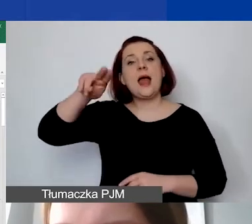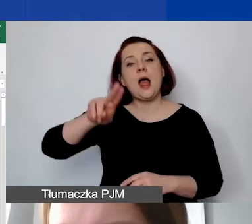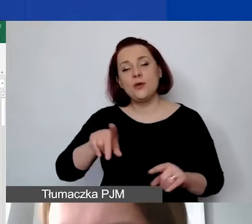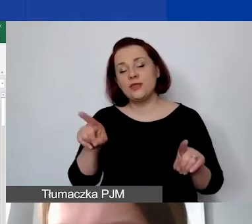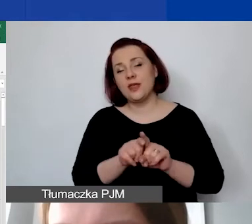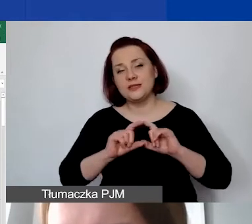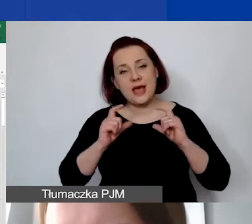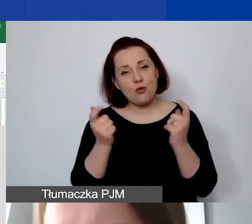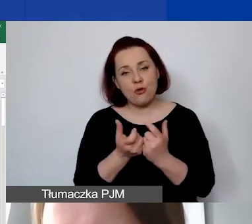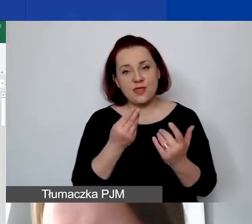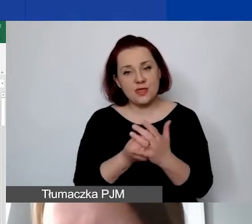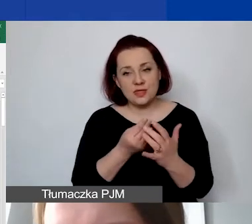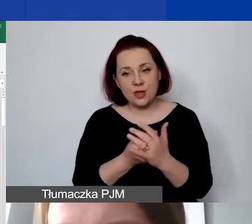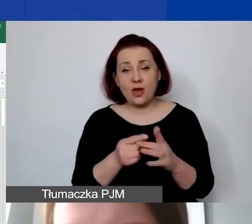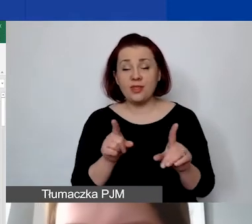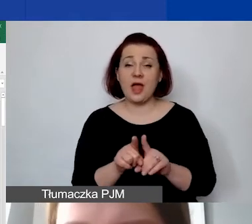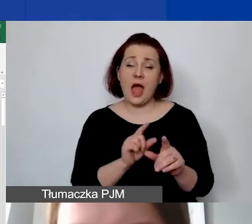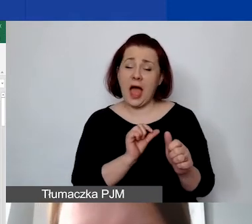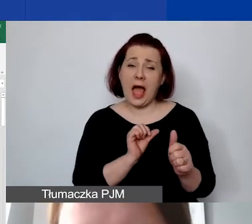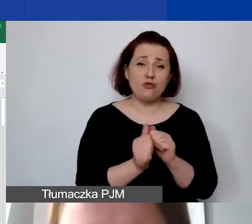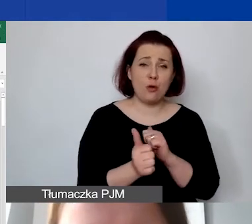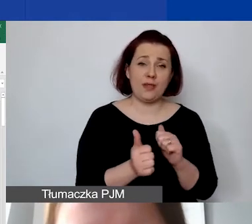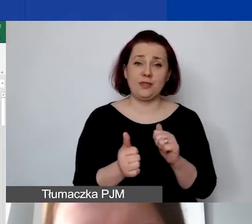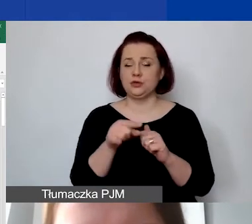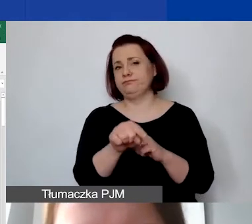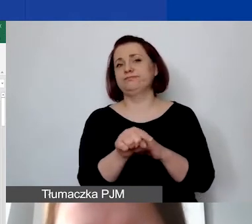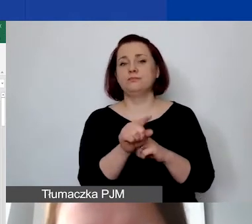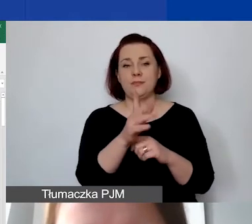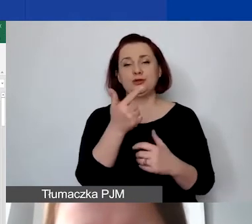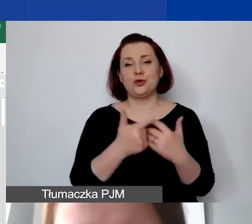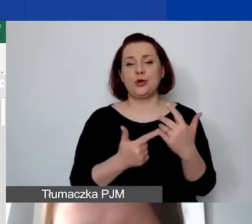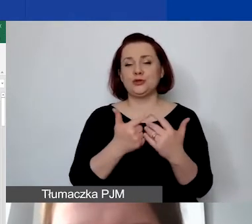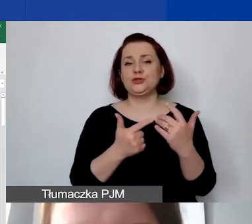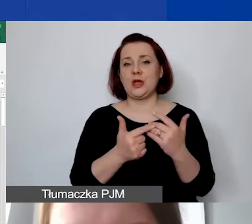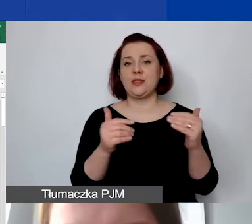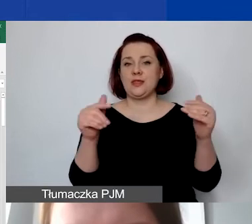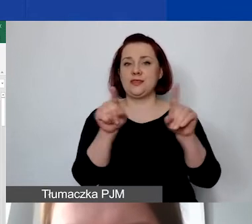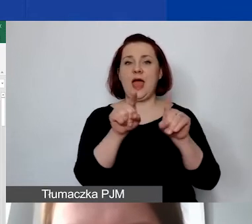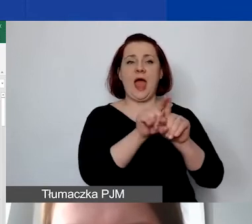I tutaj z automatu ta kwota będzie rozliczana proporcjonalnie we wszystkich pozycjach.